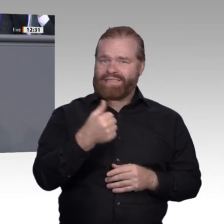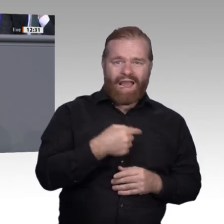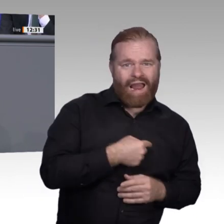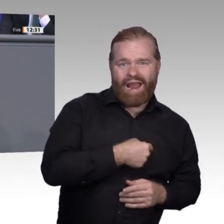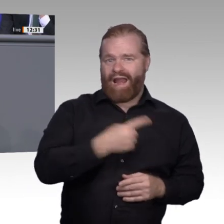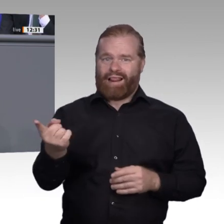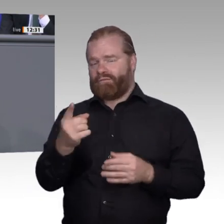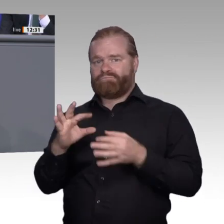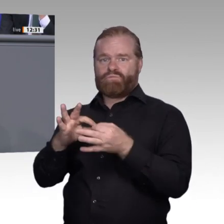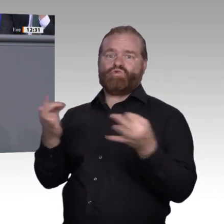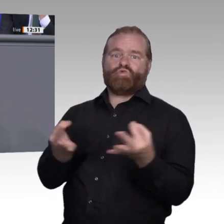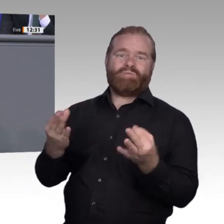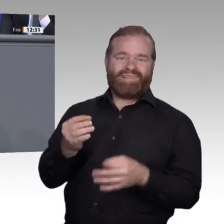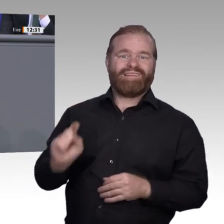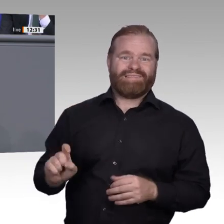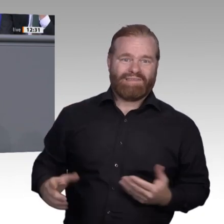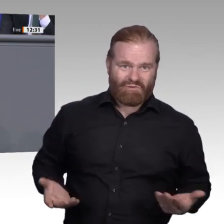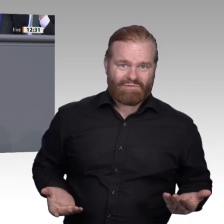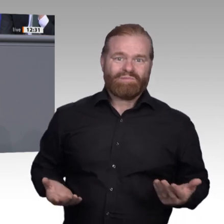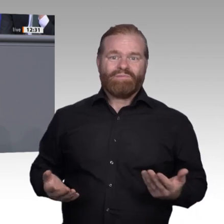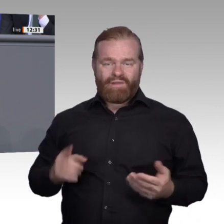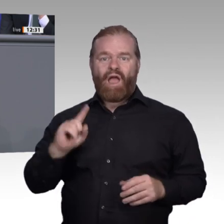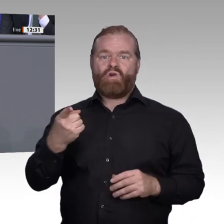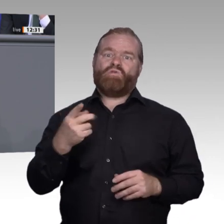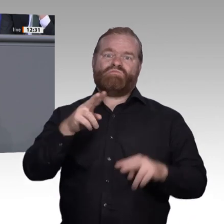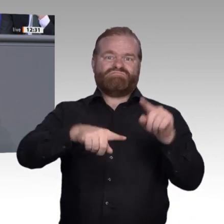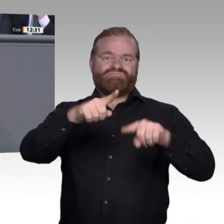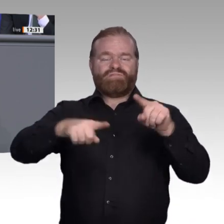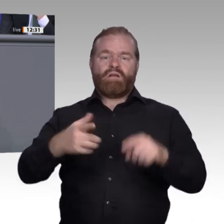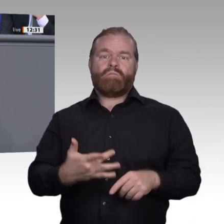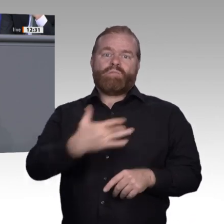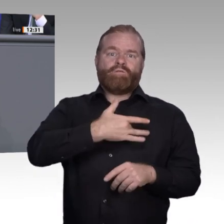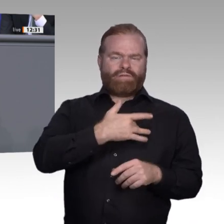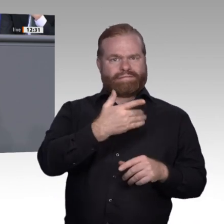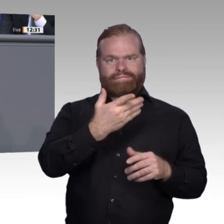ein Verständnis für digitale Zusammenhänge sind immer stärker gefragt und sollten